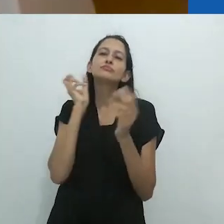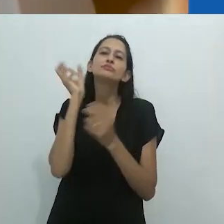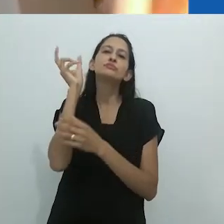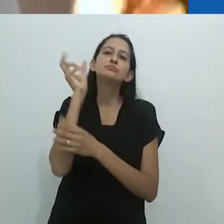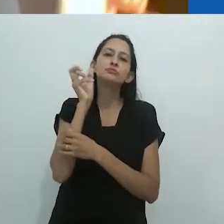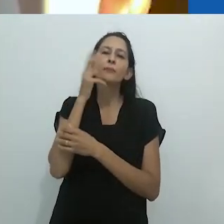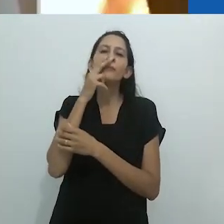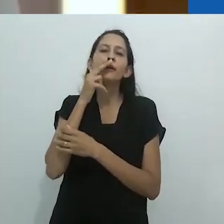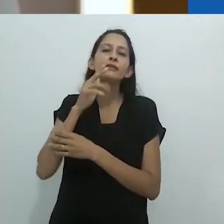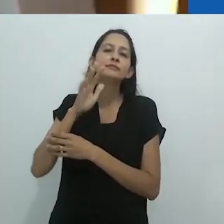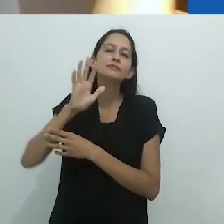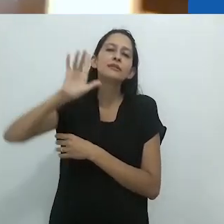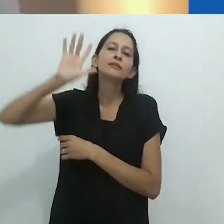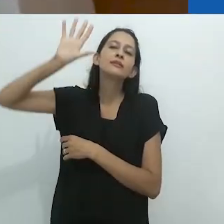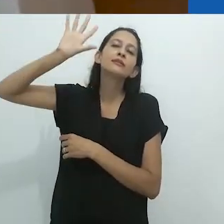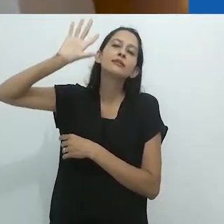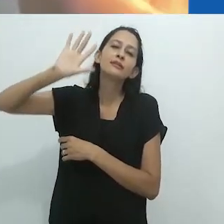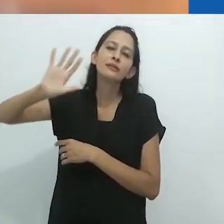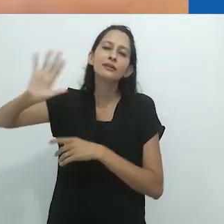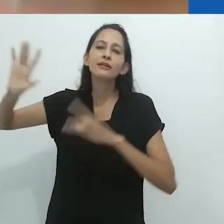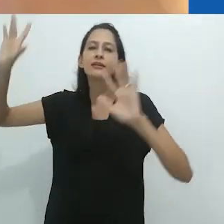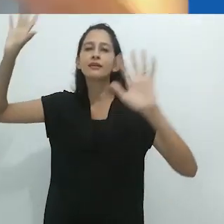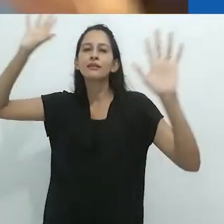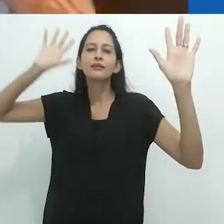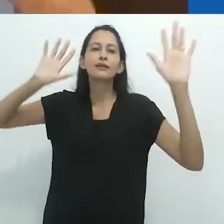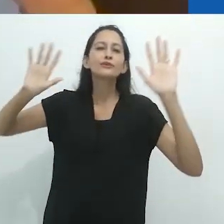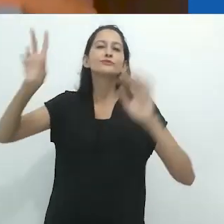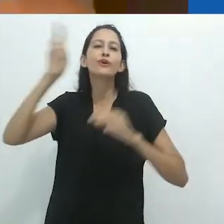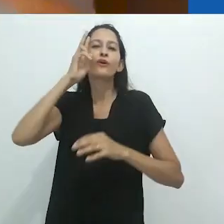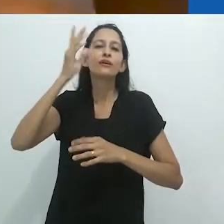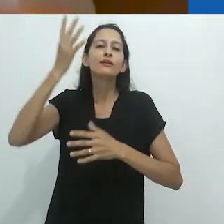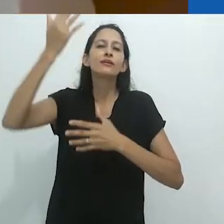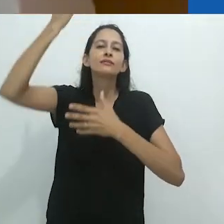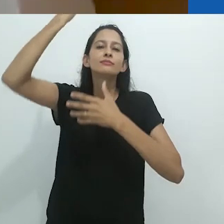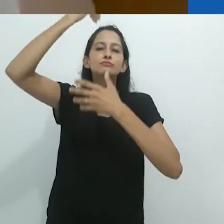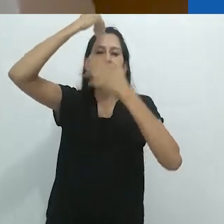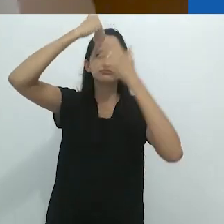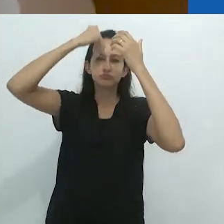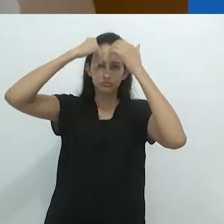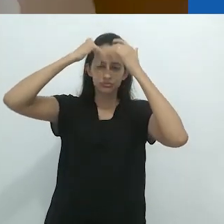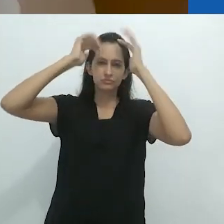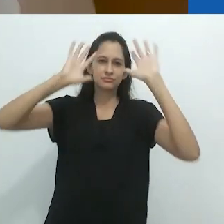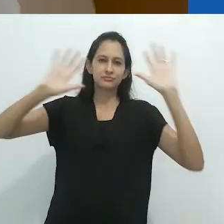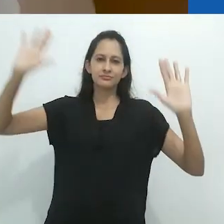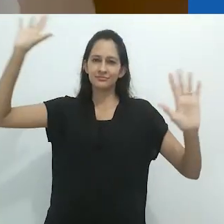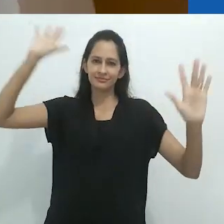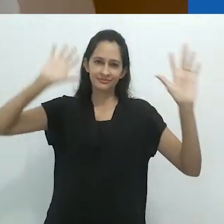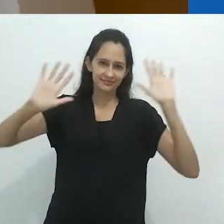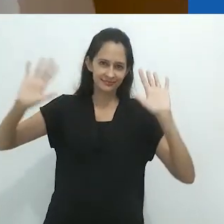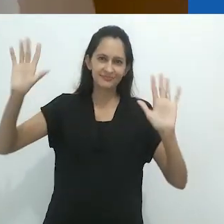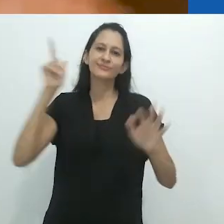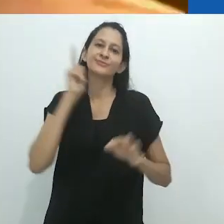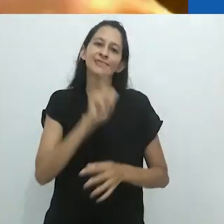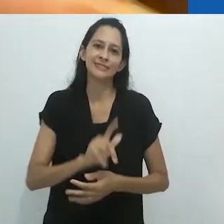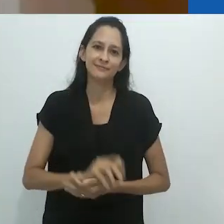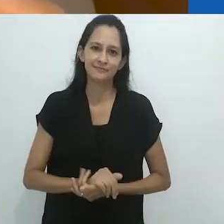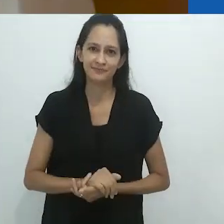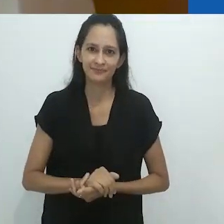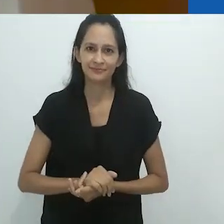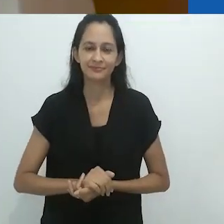você passa para as histórias. A história vem e te ocupa. Em ambos os sentidos.